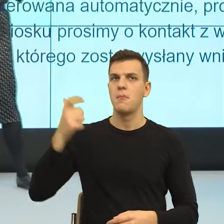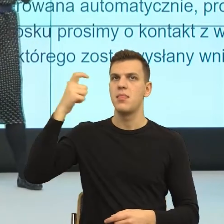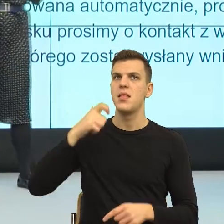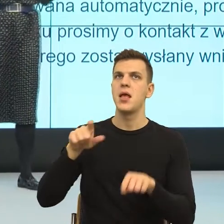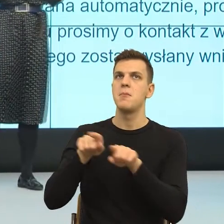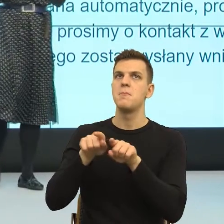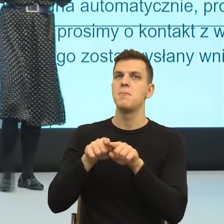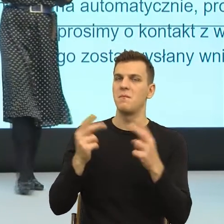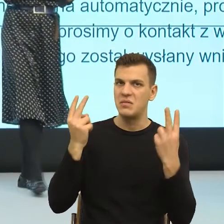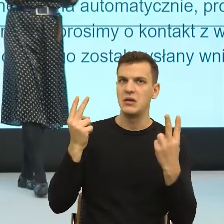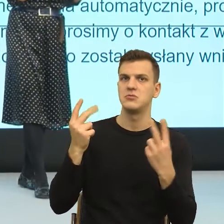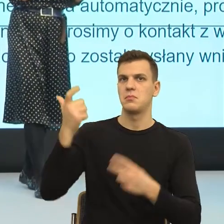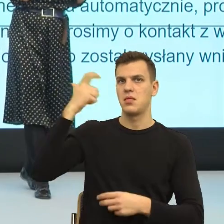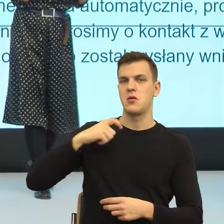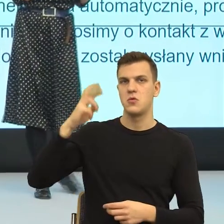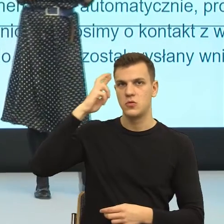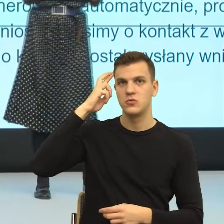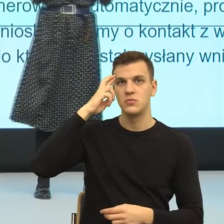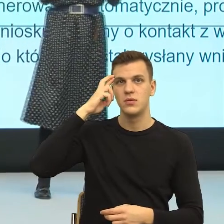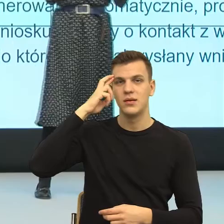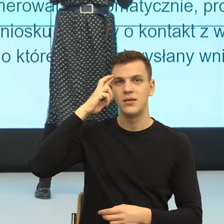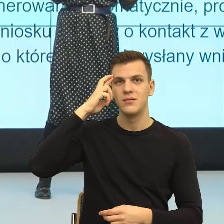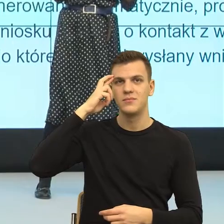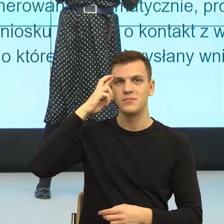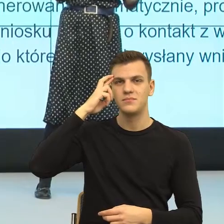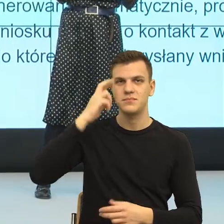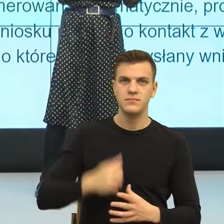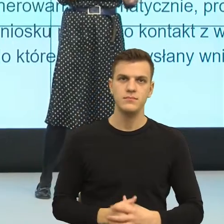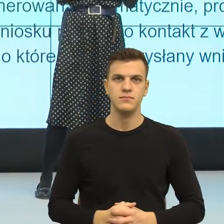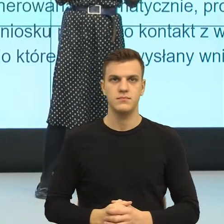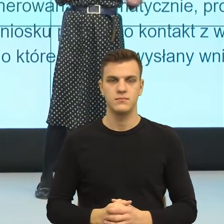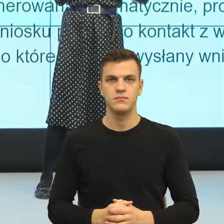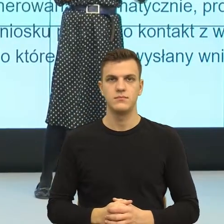w codziennej komunikacji, co się dzieje? Bardzo często jest tak, że kiedy ludzie nam mówią